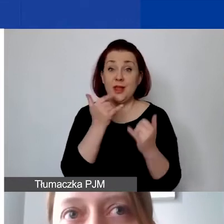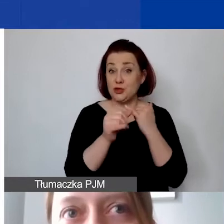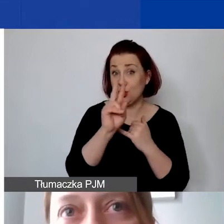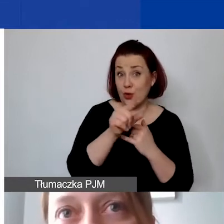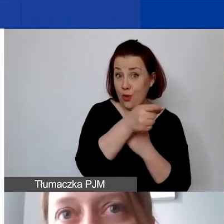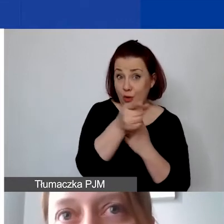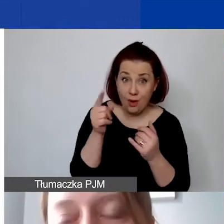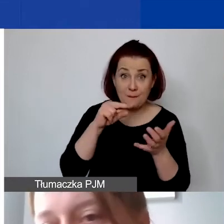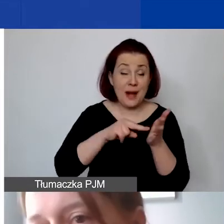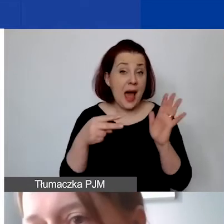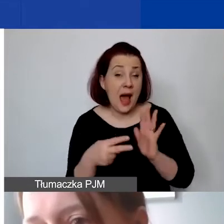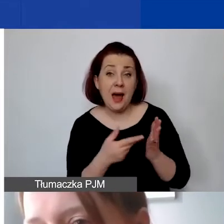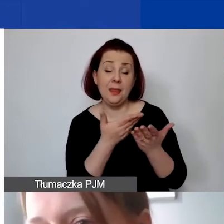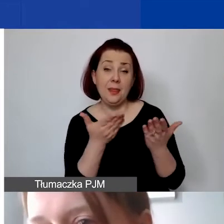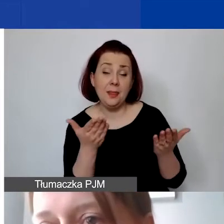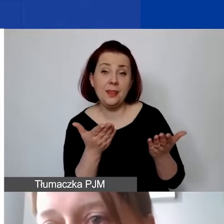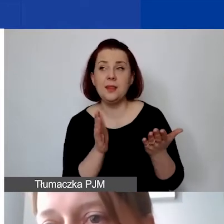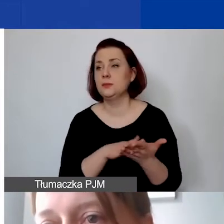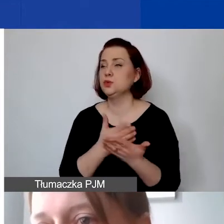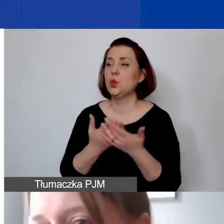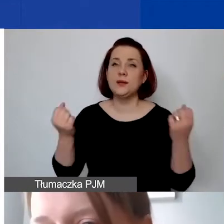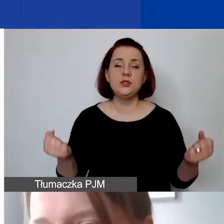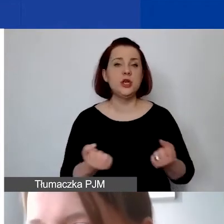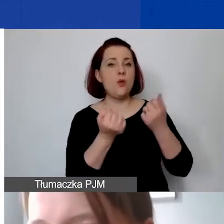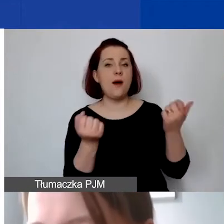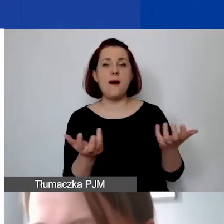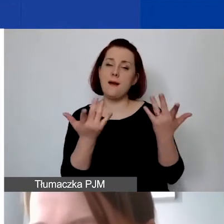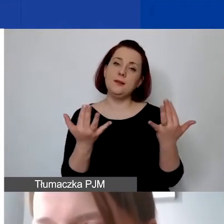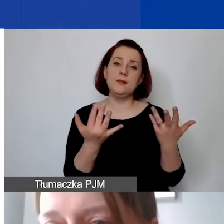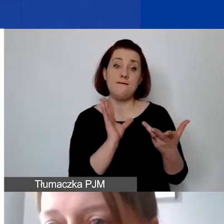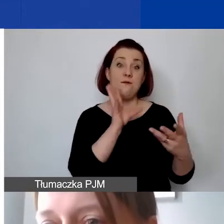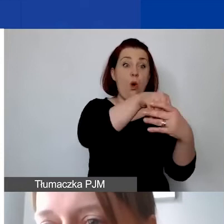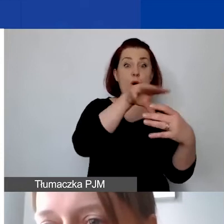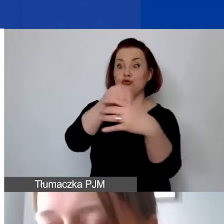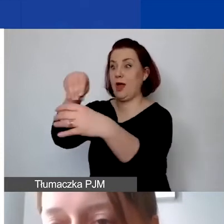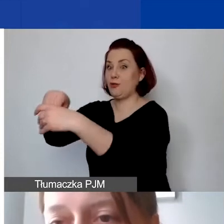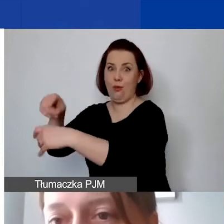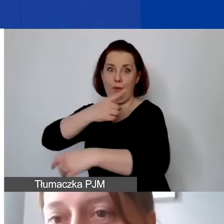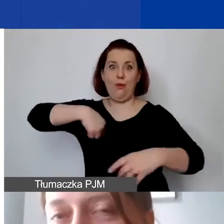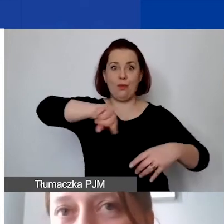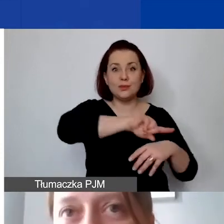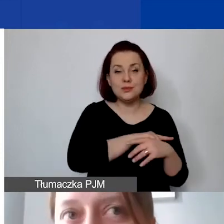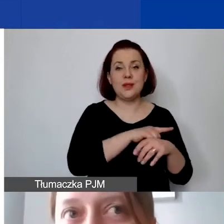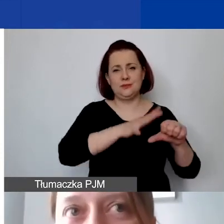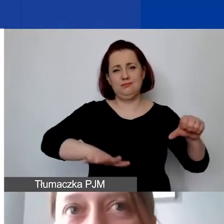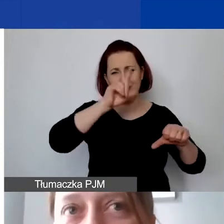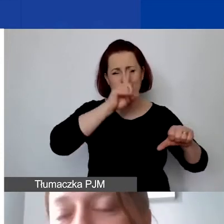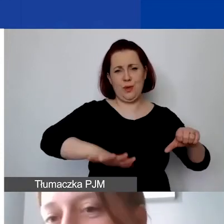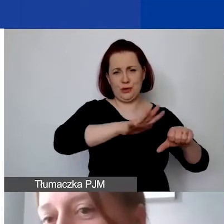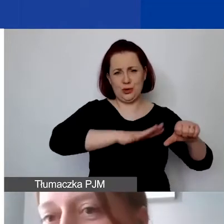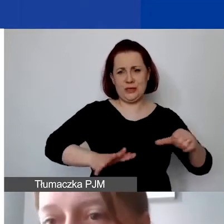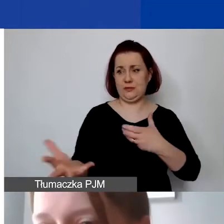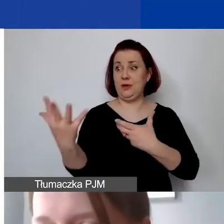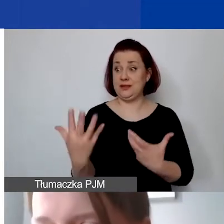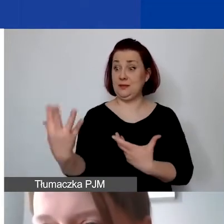np. działania jakieś partycypacyjne w ramach budżetów szkolnych,